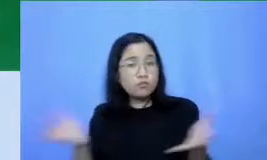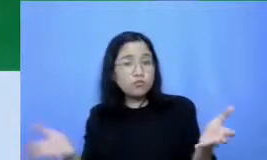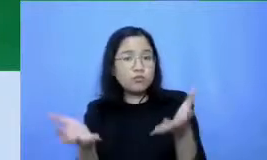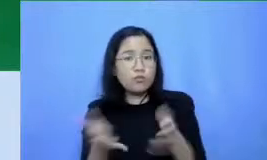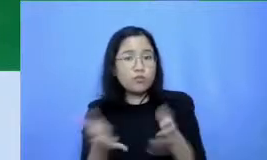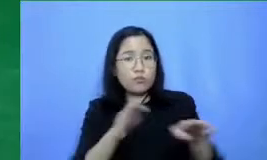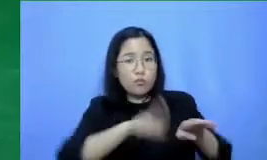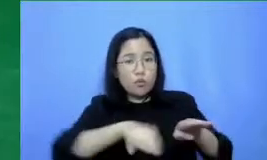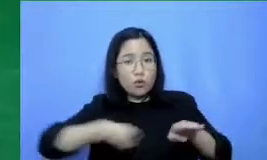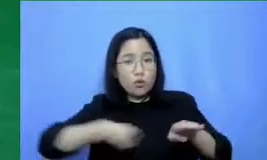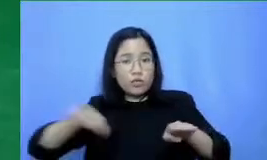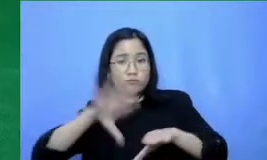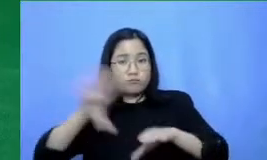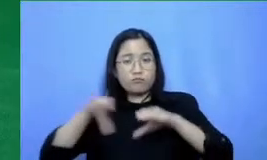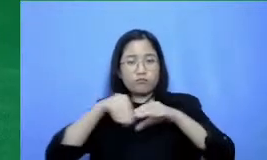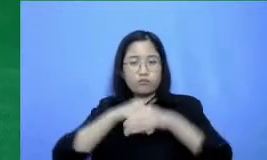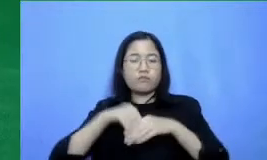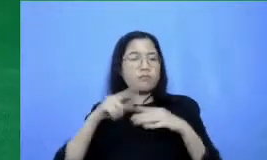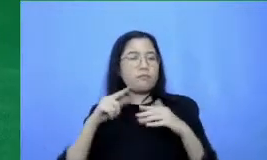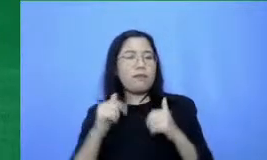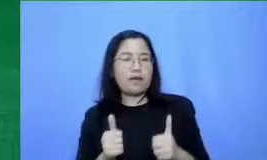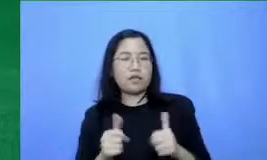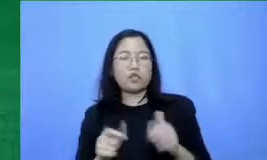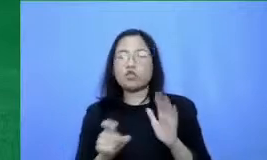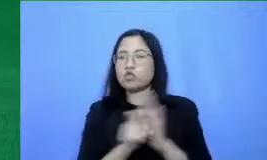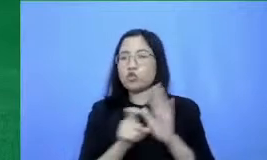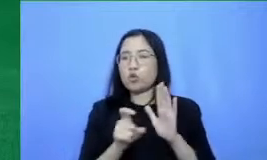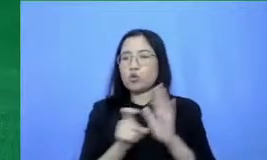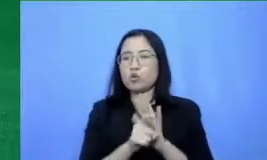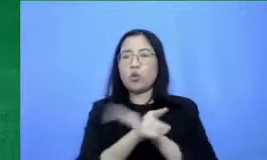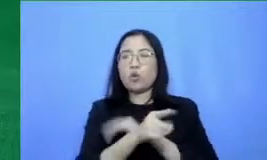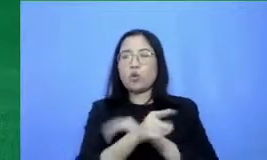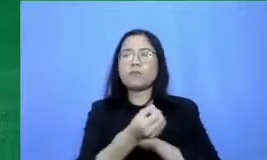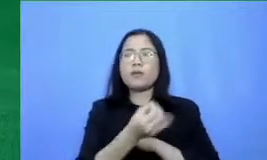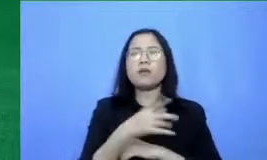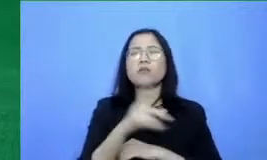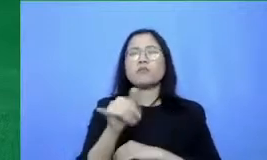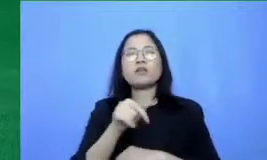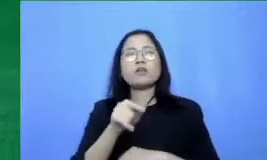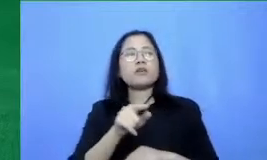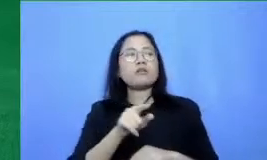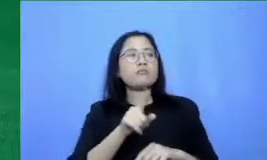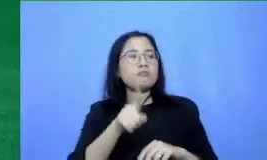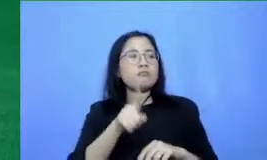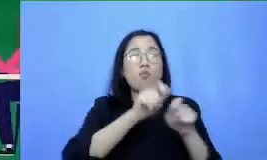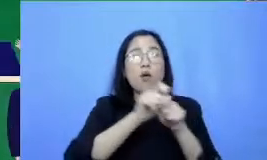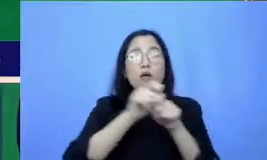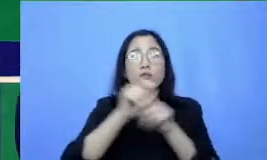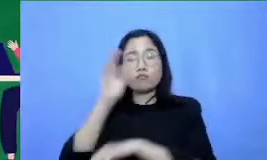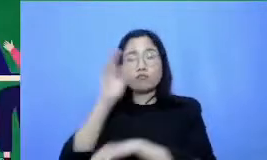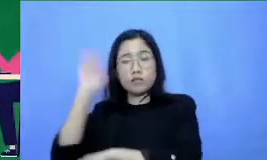mereka misalnya gue jan gan bilang Buatlah presentasi tentang siklus hujan Coba diganti